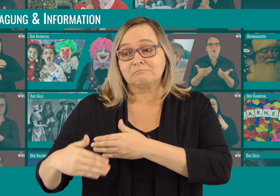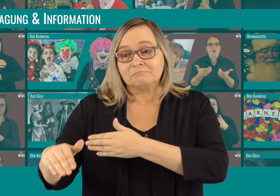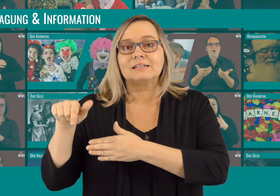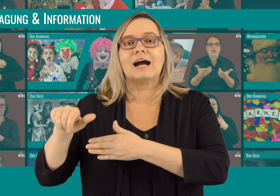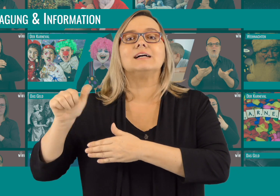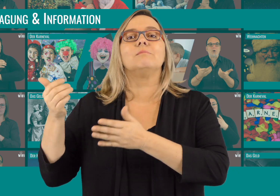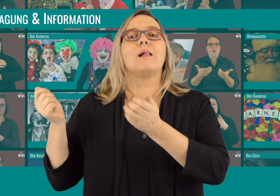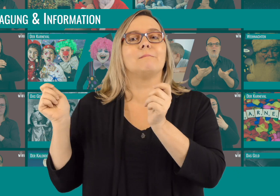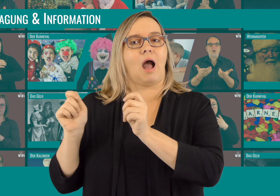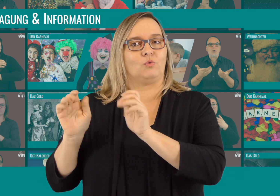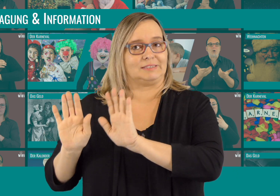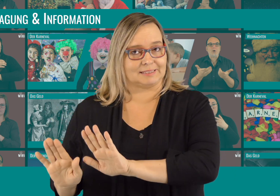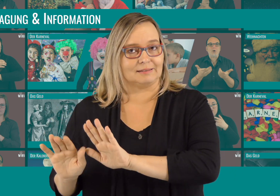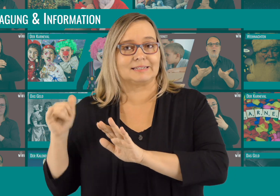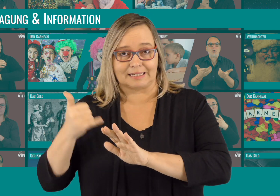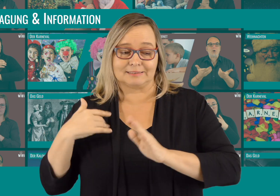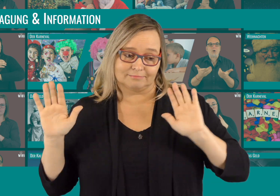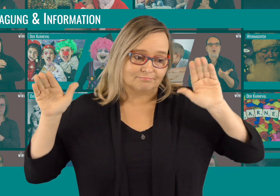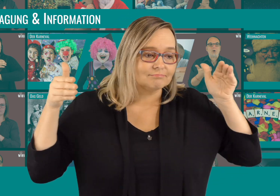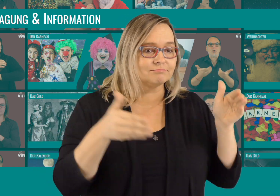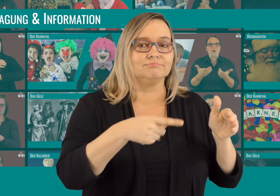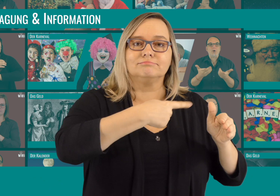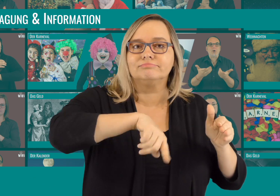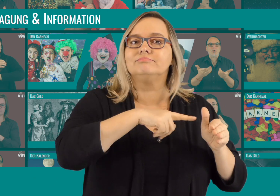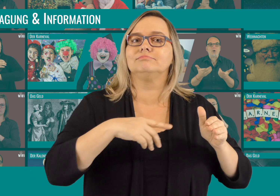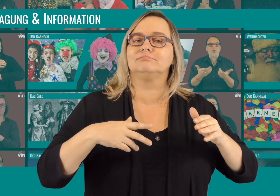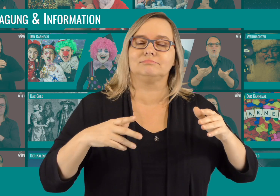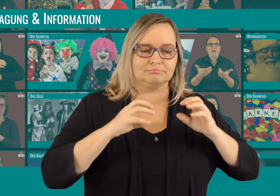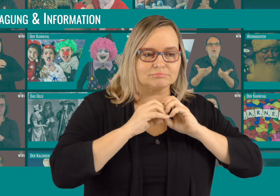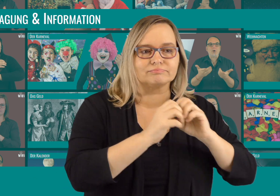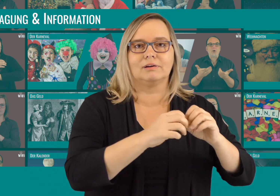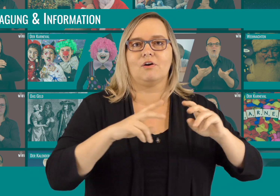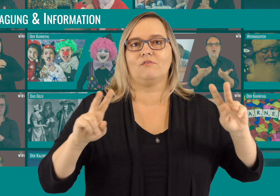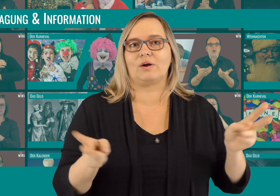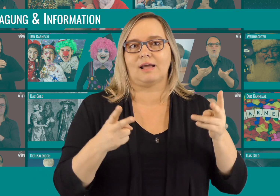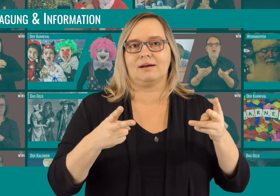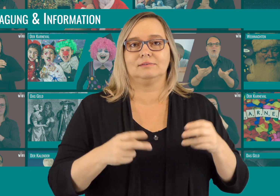Jetzt pausieren wir mit den Videos und kümmern uns um die weitere Finanzierung des Projektes.